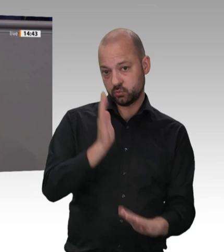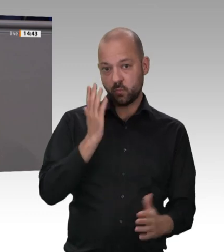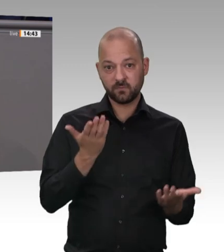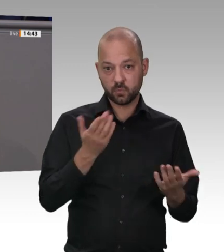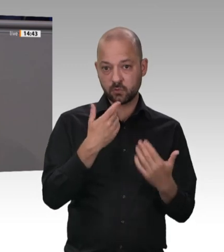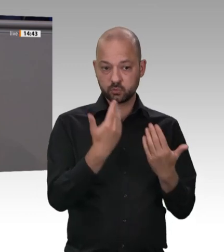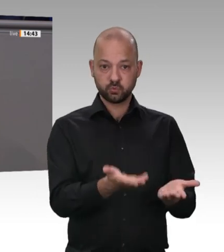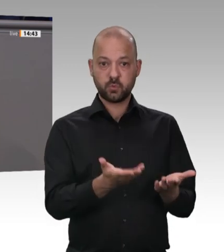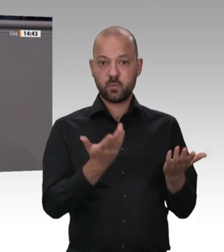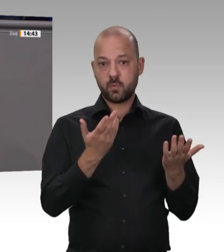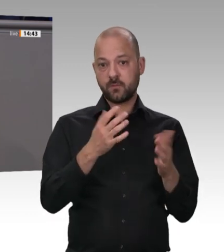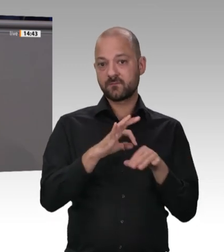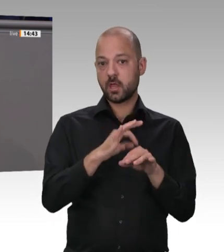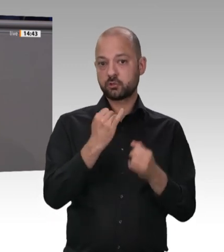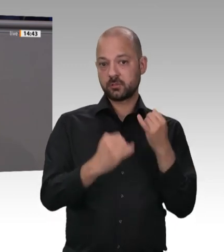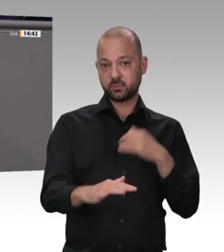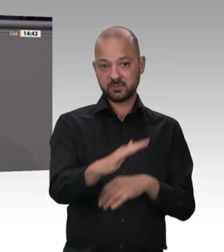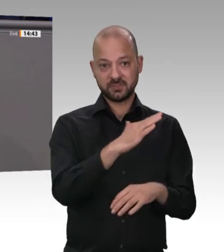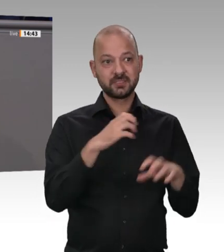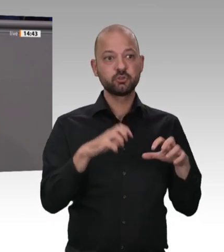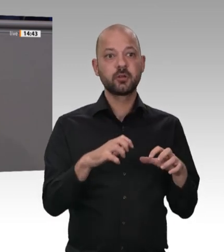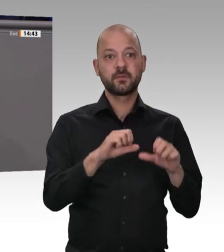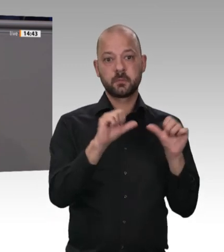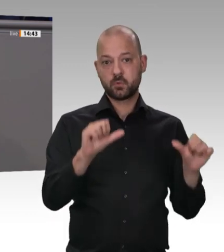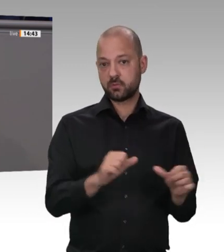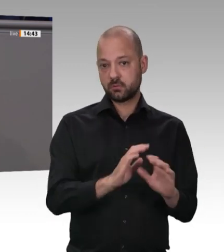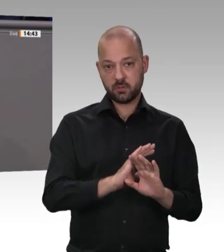Leute über Sub-Sub-Subkonstellationen mit Werkverträgen. Für die gilt keine Arbeitszeitregelung,